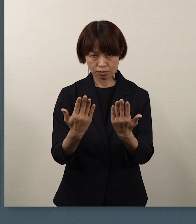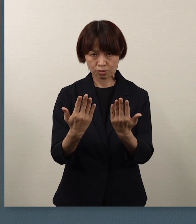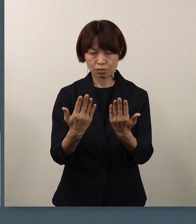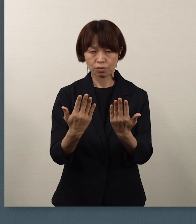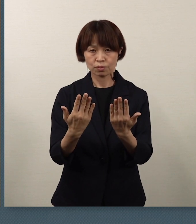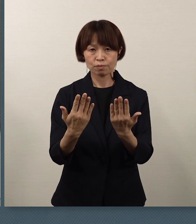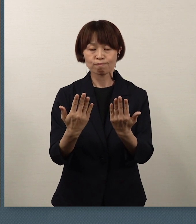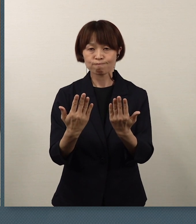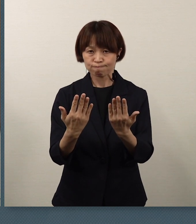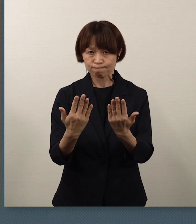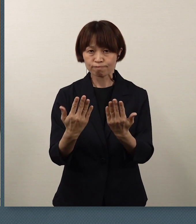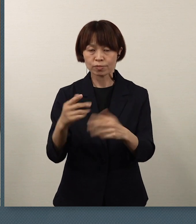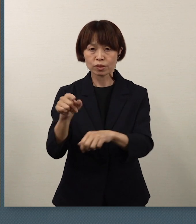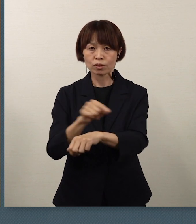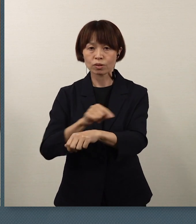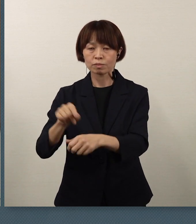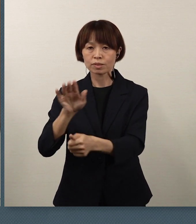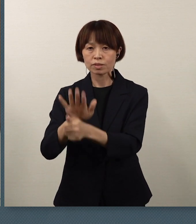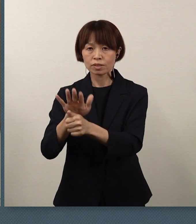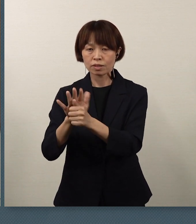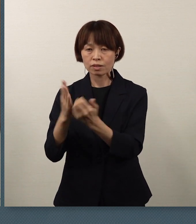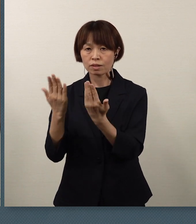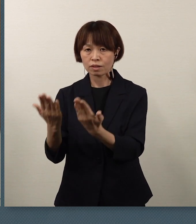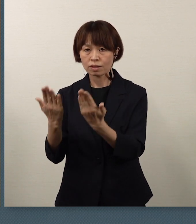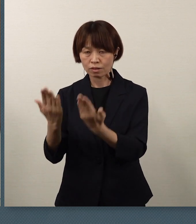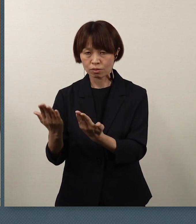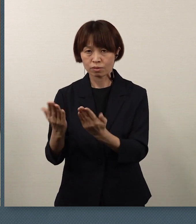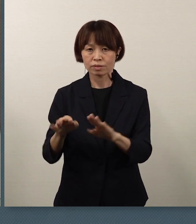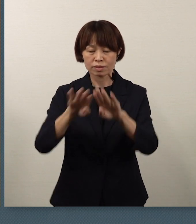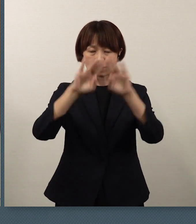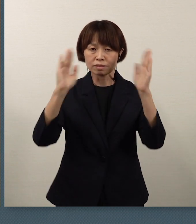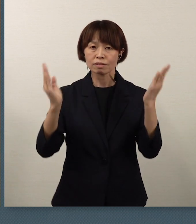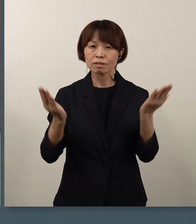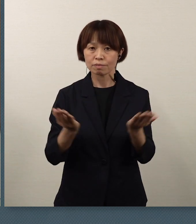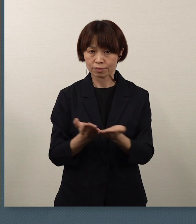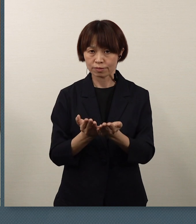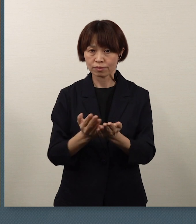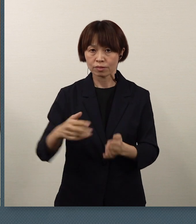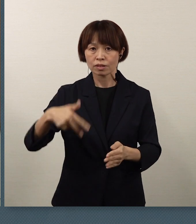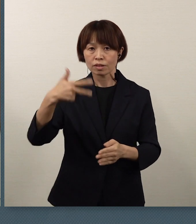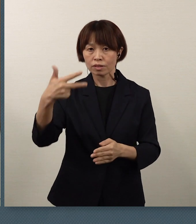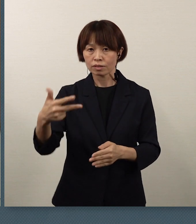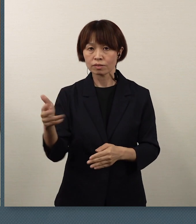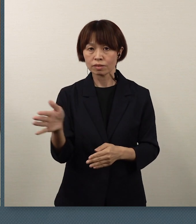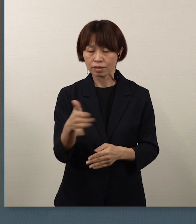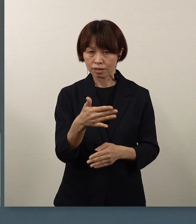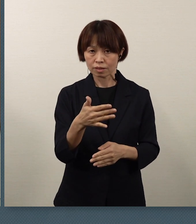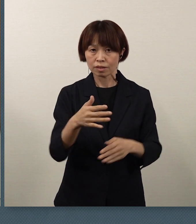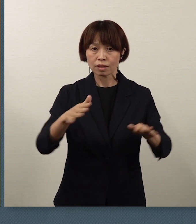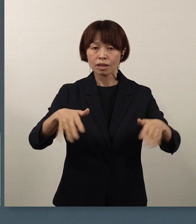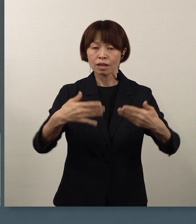そして特別支援学校を 来週から春休みまでの間、